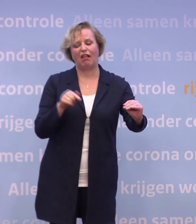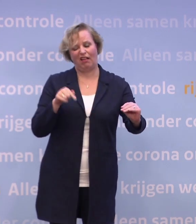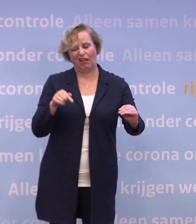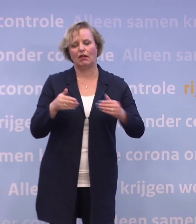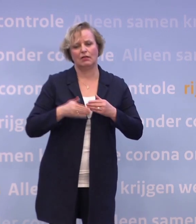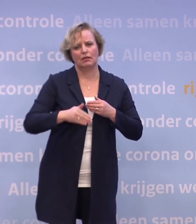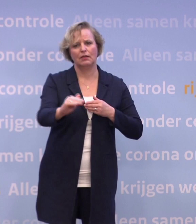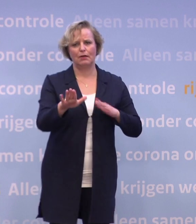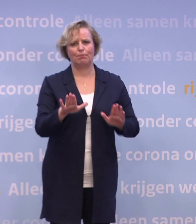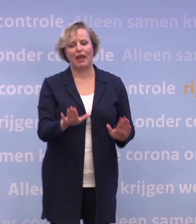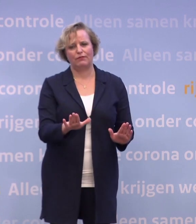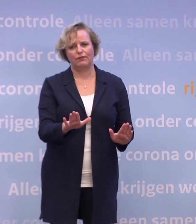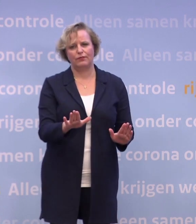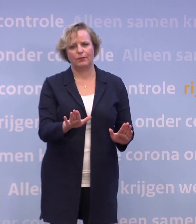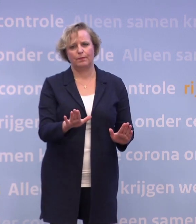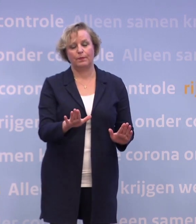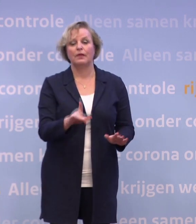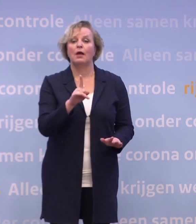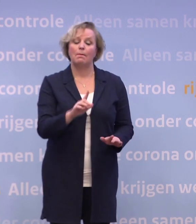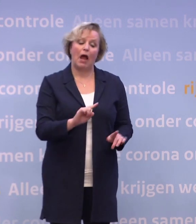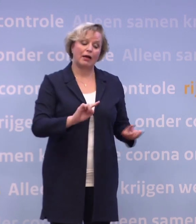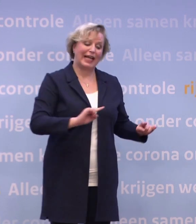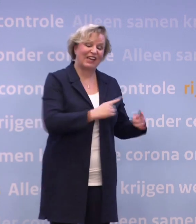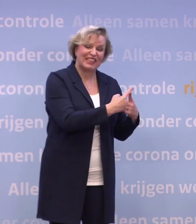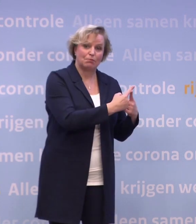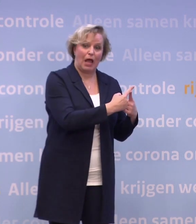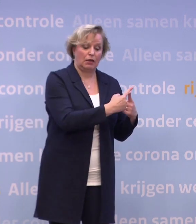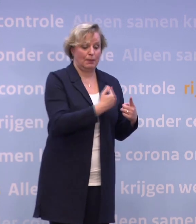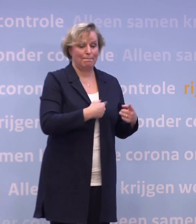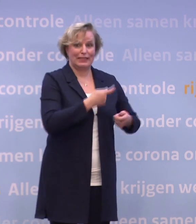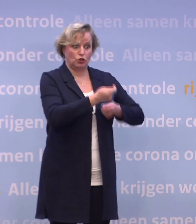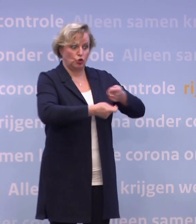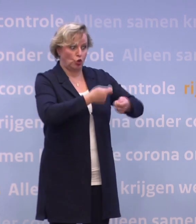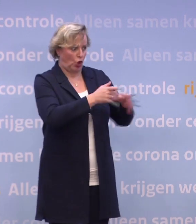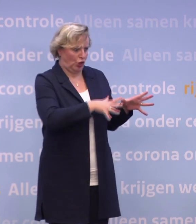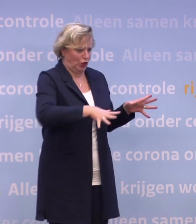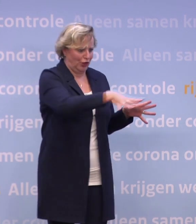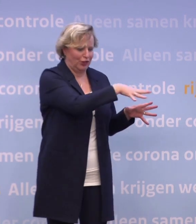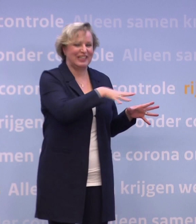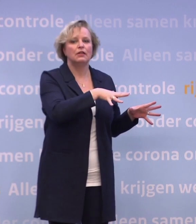Maar als de meest kwetsbaren... ...en de mensen die voor hen zorgen, zijn beschermd, zijn we al een heel eind.